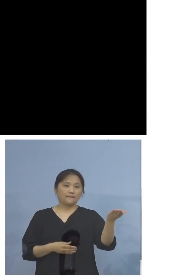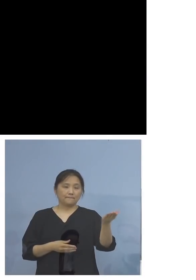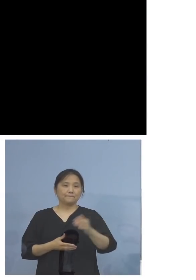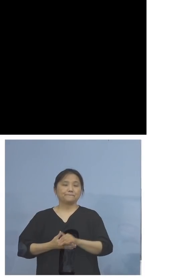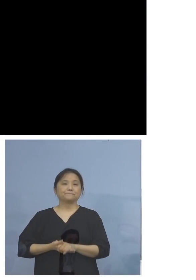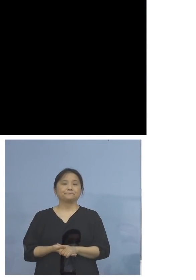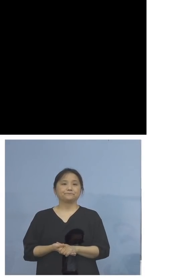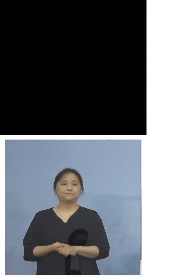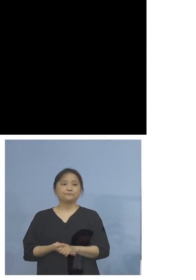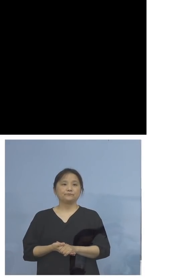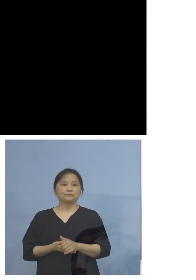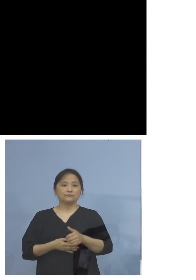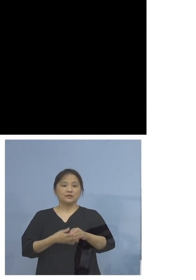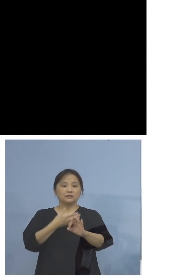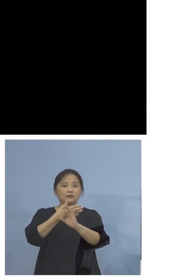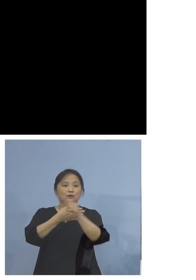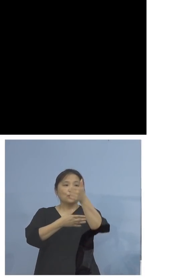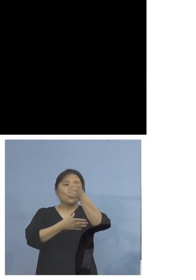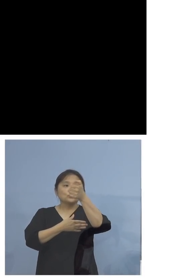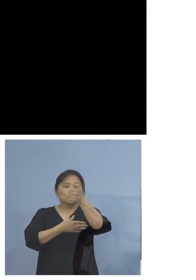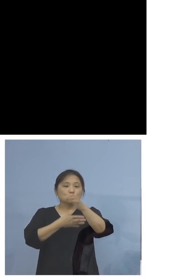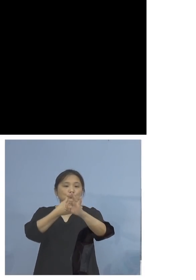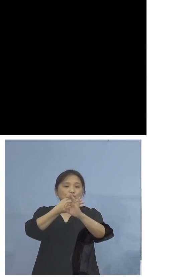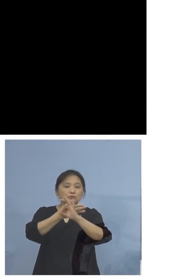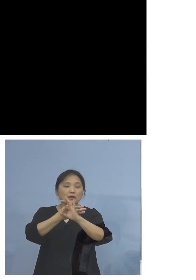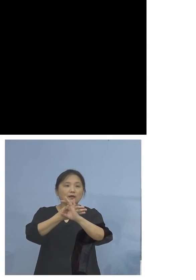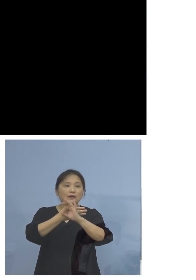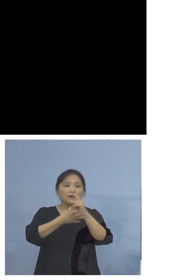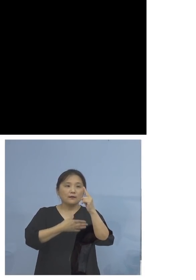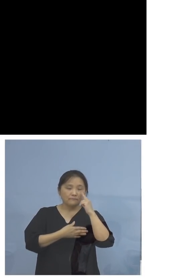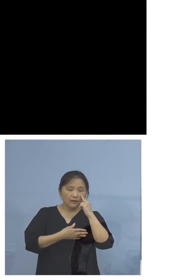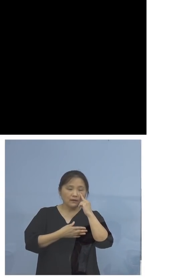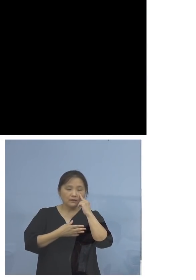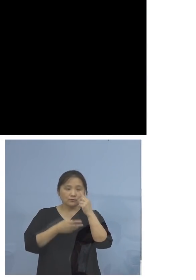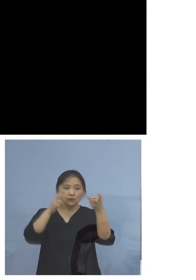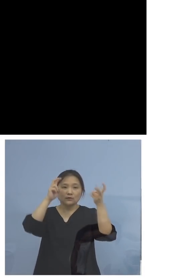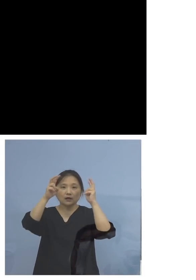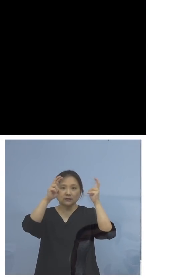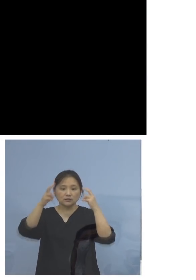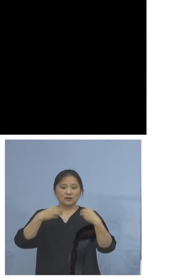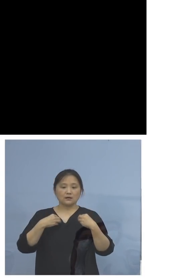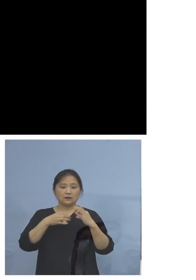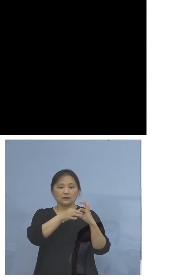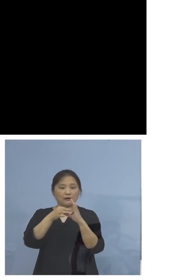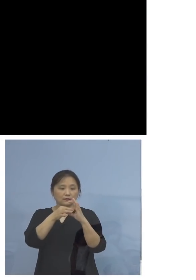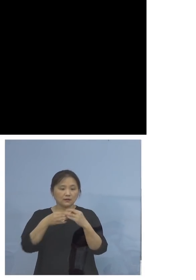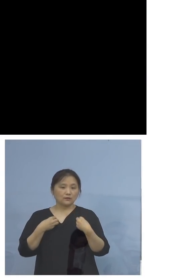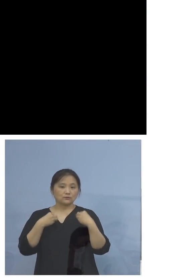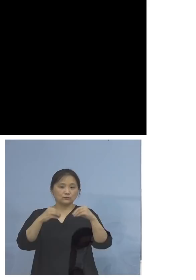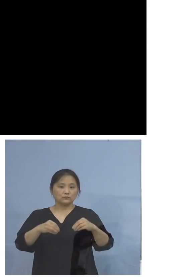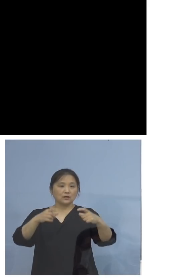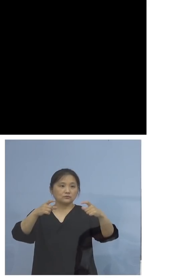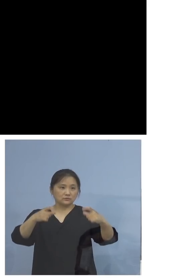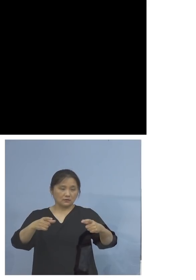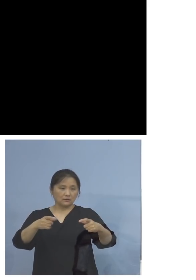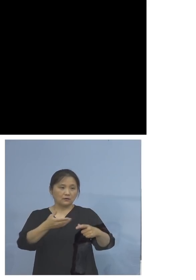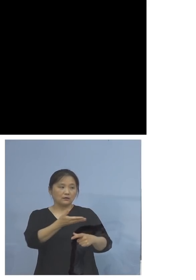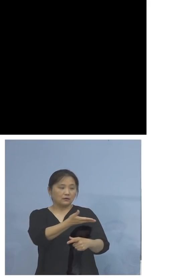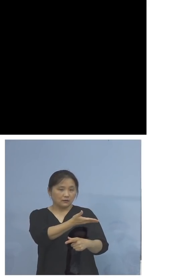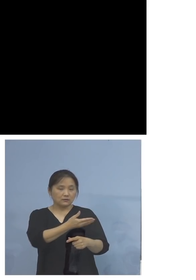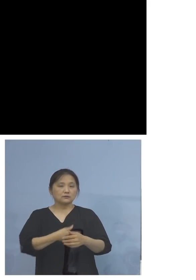50例目会社関連クラスターということで 少し分かりやすく図表をしております